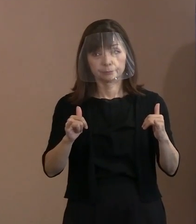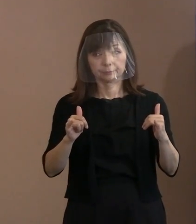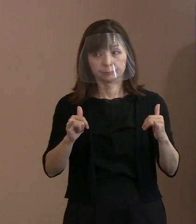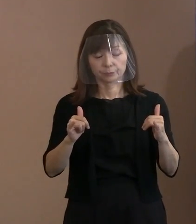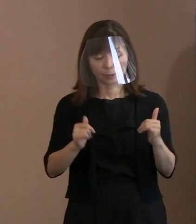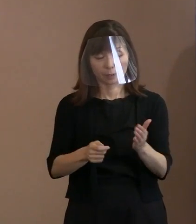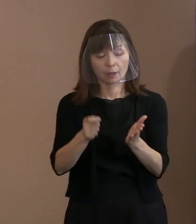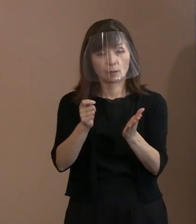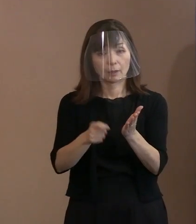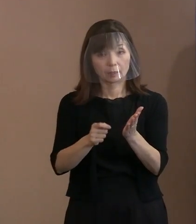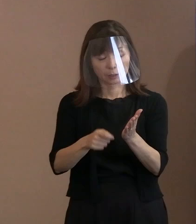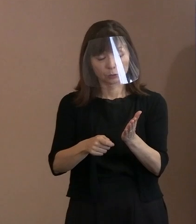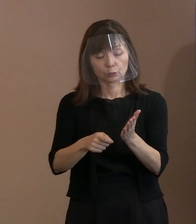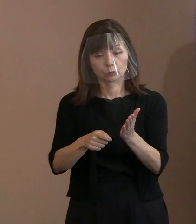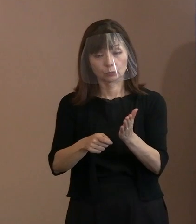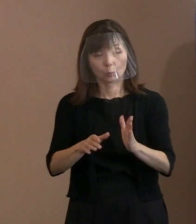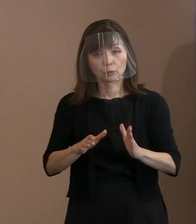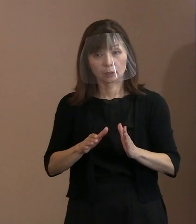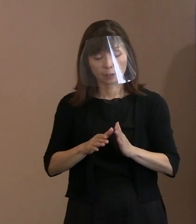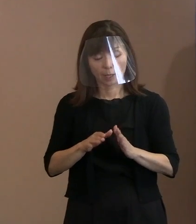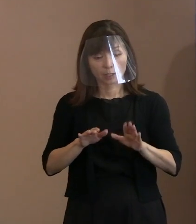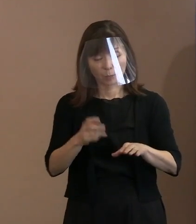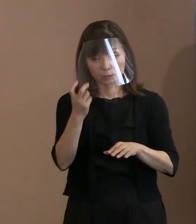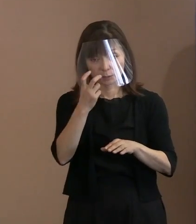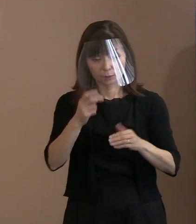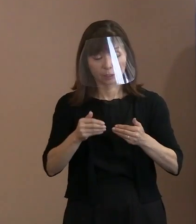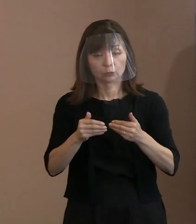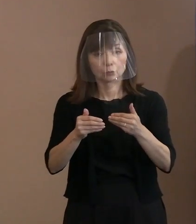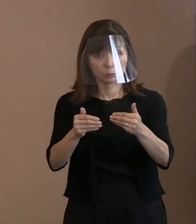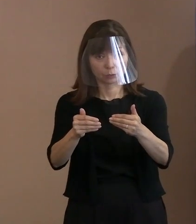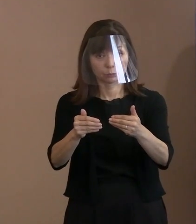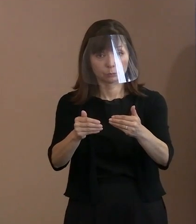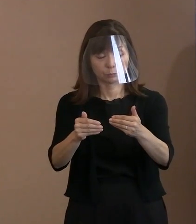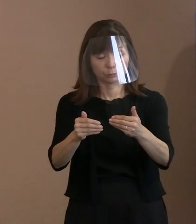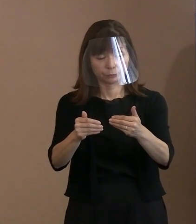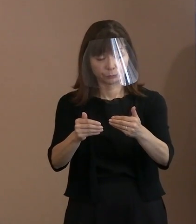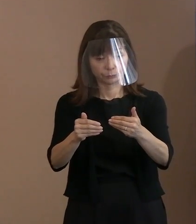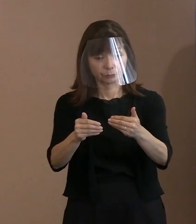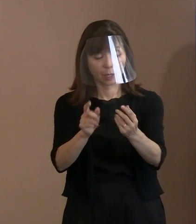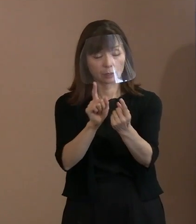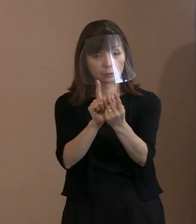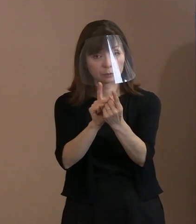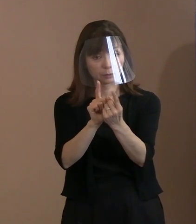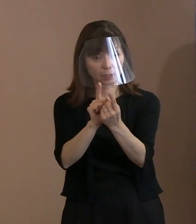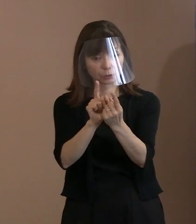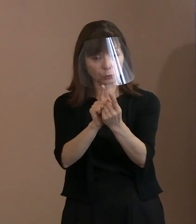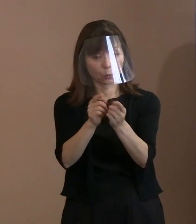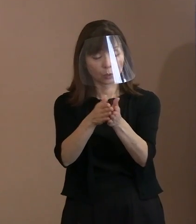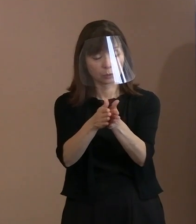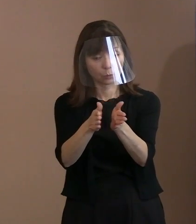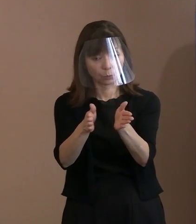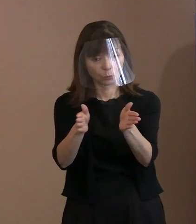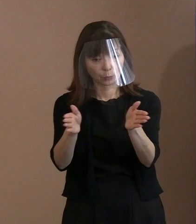今審査が進んでいると思うのですけれども､ これは幅広く 対象を認めていくという方向で､